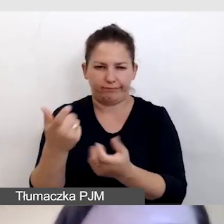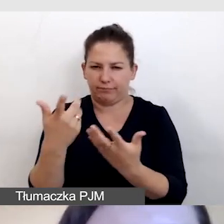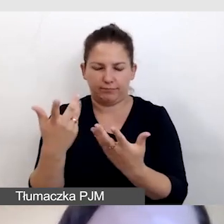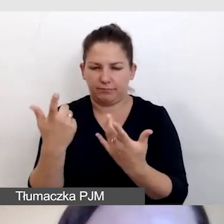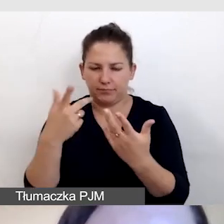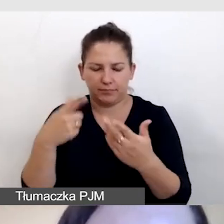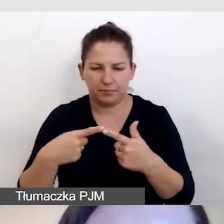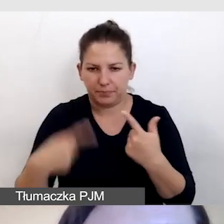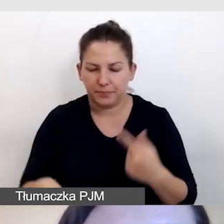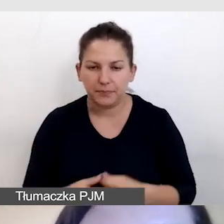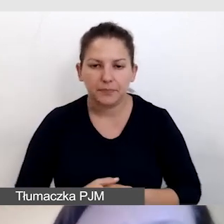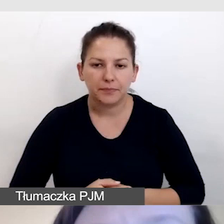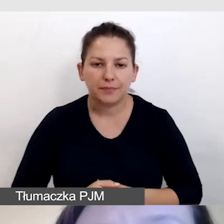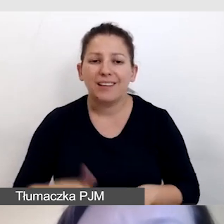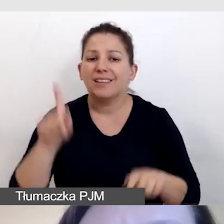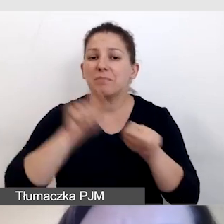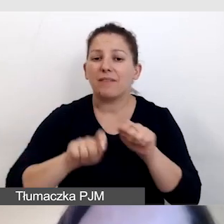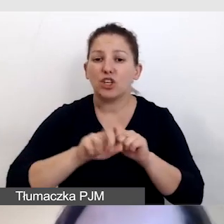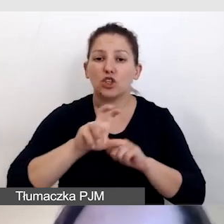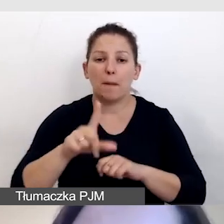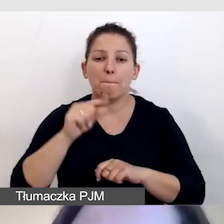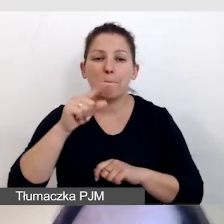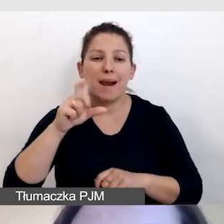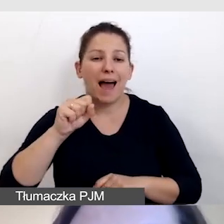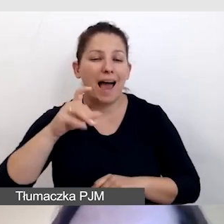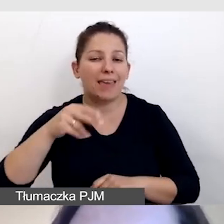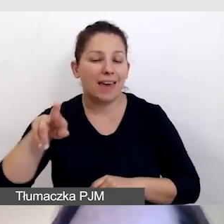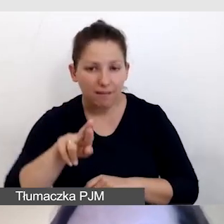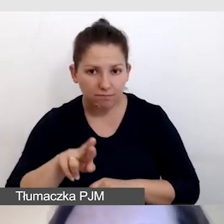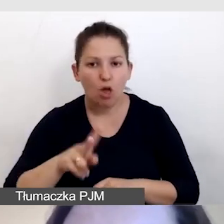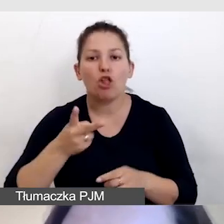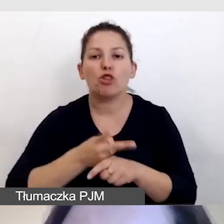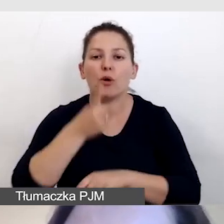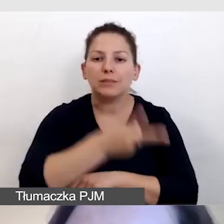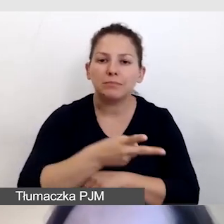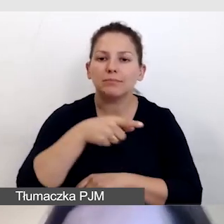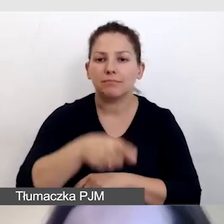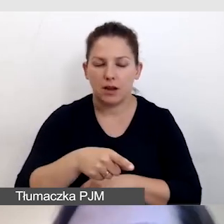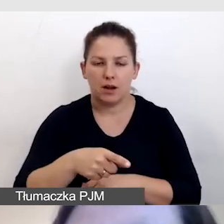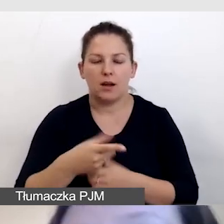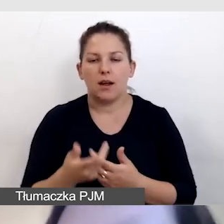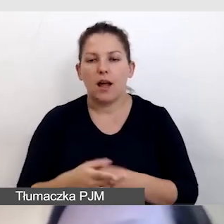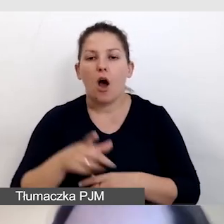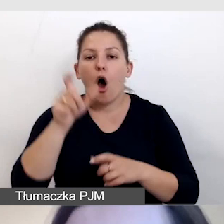Sprawdzamy, czy nasz player jest dostępny pod względem dostępności. To znaczy, czy osoba niewidoma,